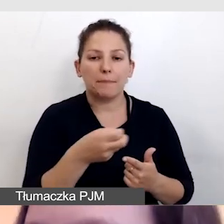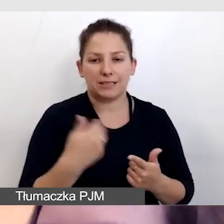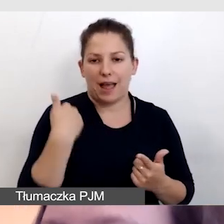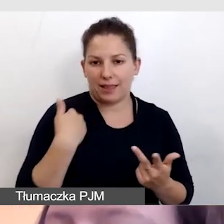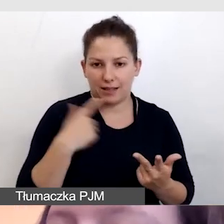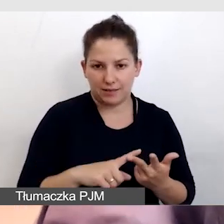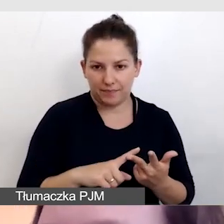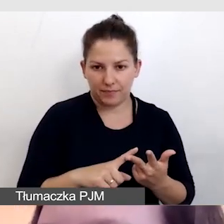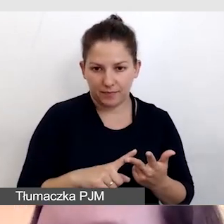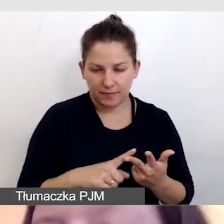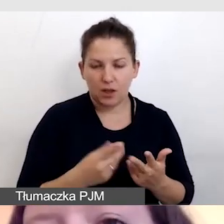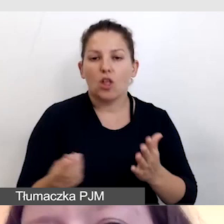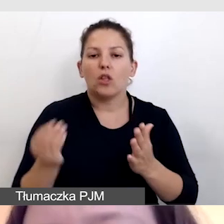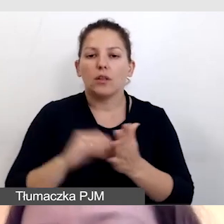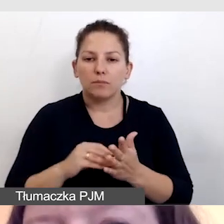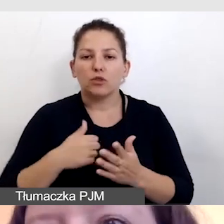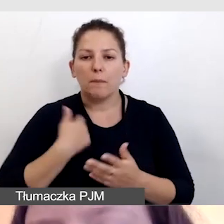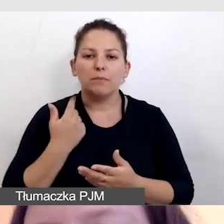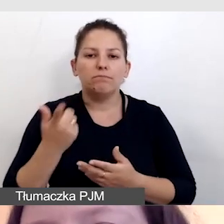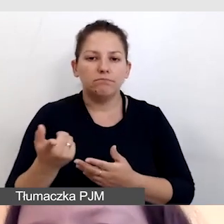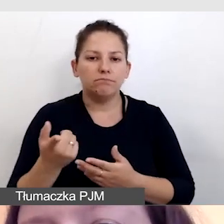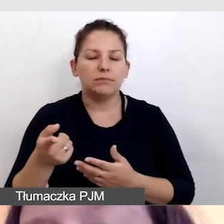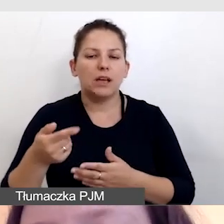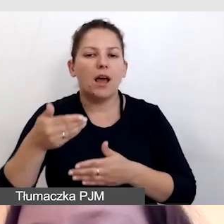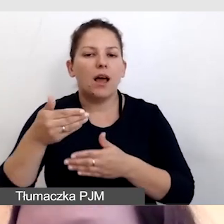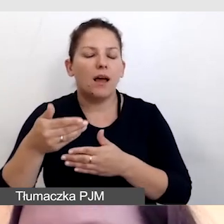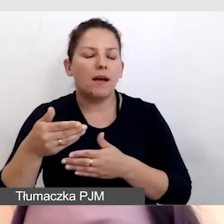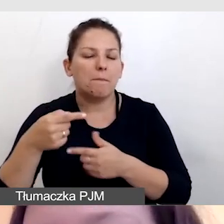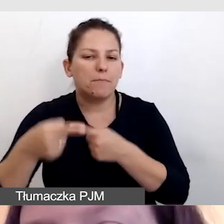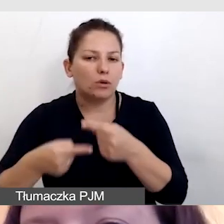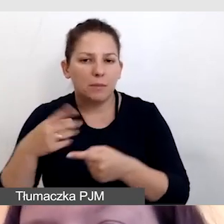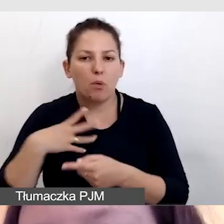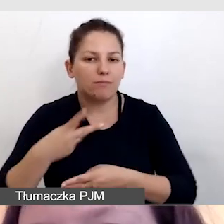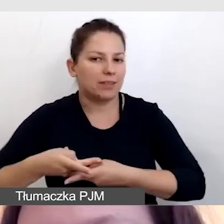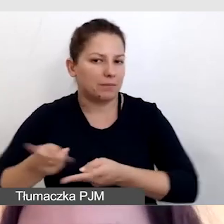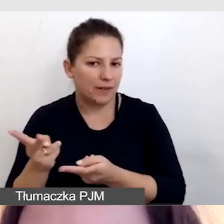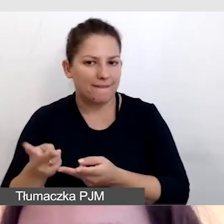Angielskie napisy dodatkowe, żeby utrudnić cały proces, były transmitowane z Wielkiej Brytanii.